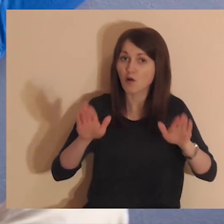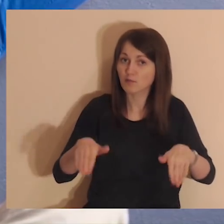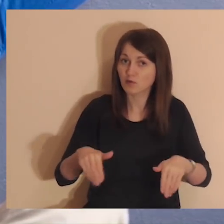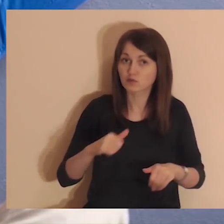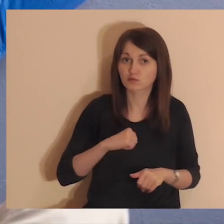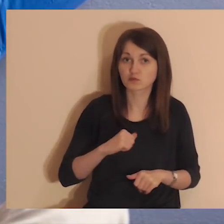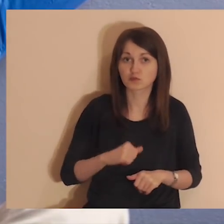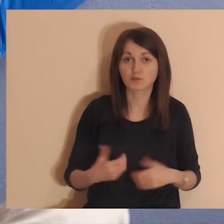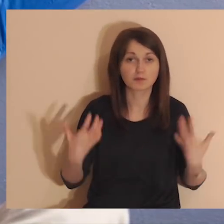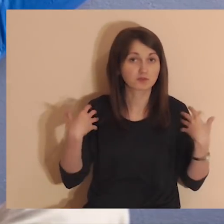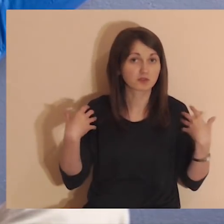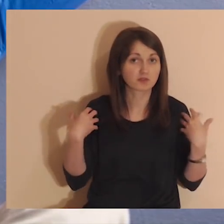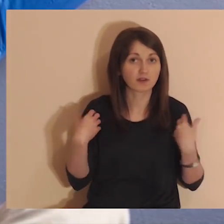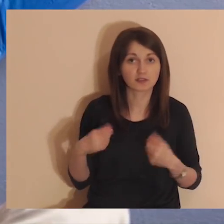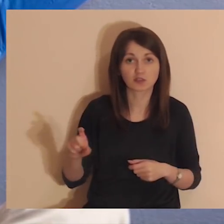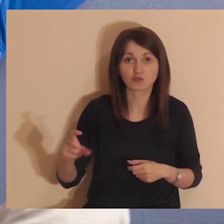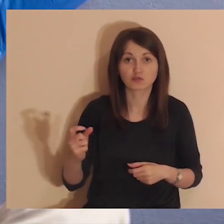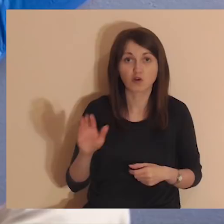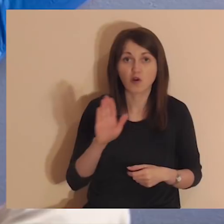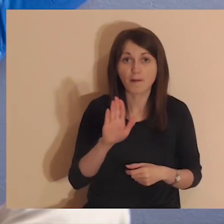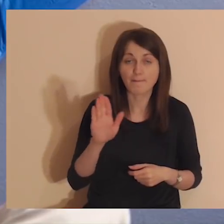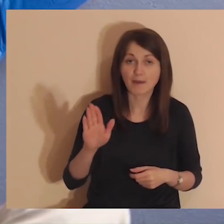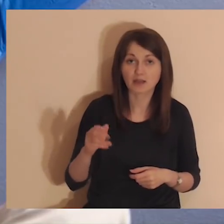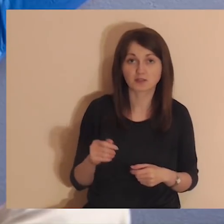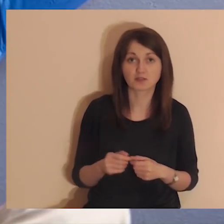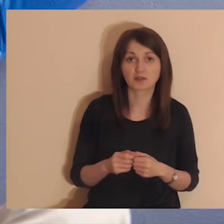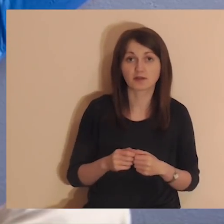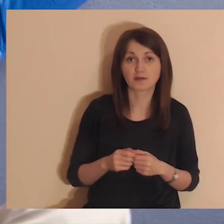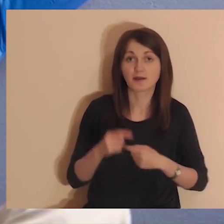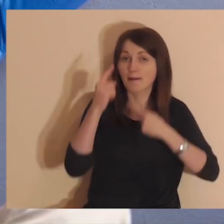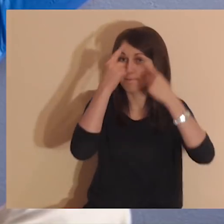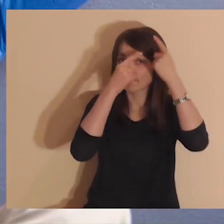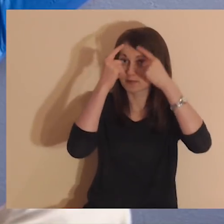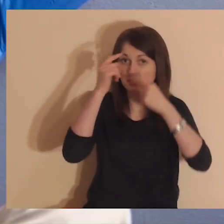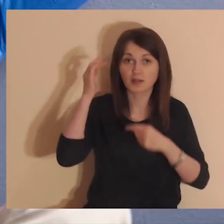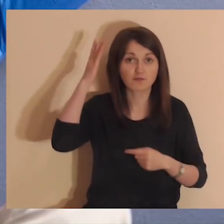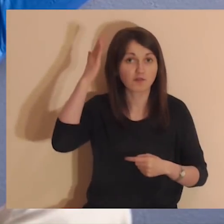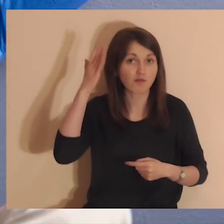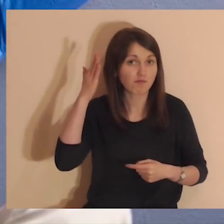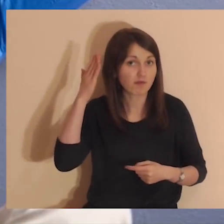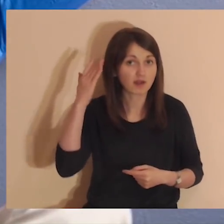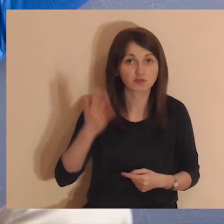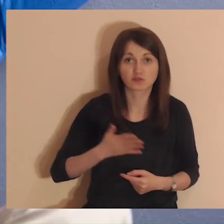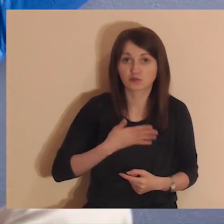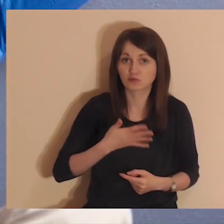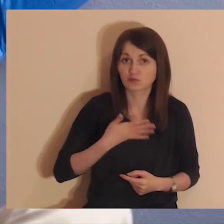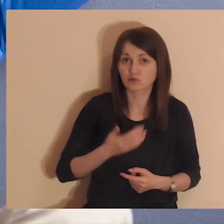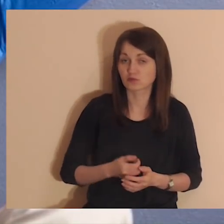Po prostu pozwól sobie na przeżywanie tego, co rodzi się w Twoich myślach, wyobrażeniach i uczuciach.